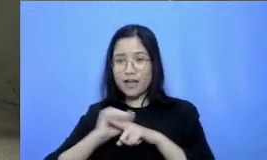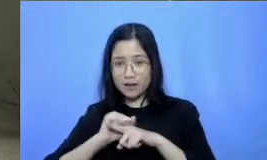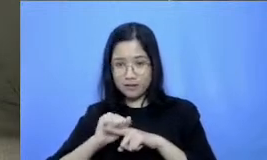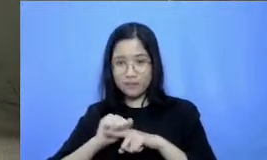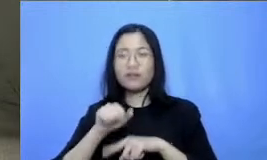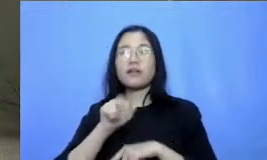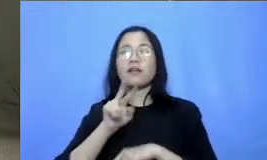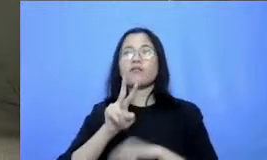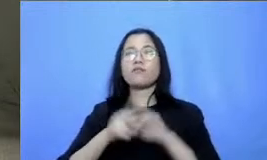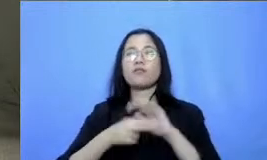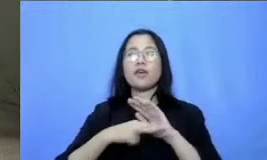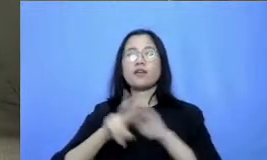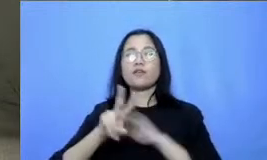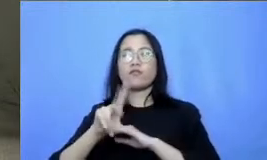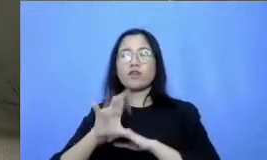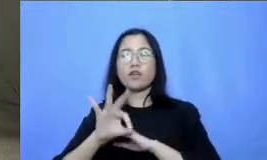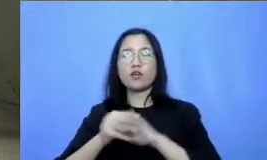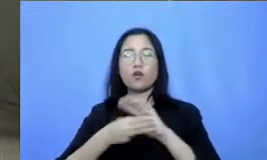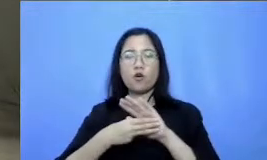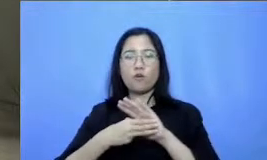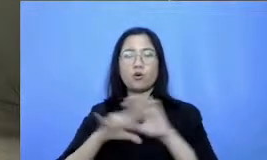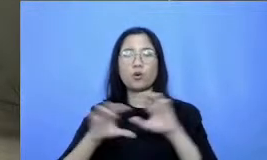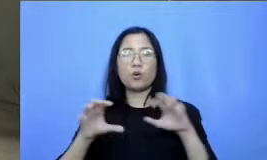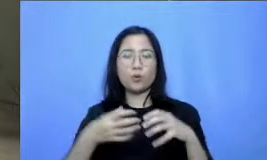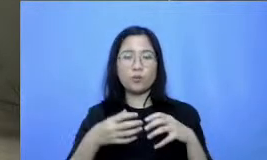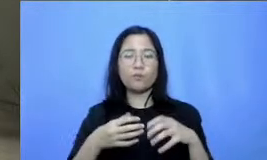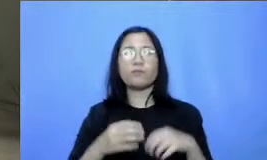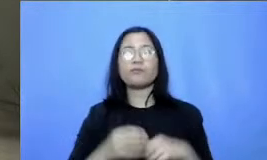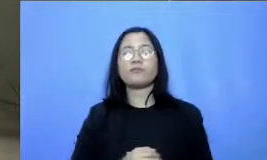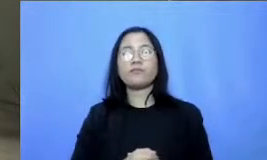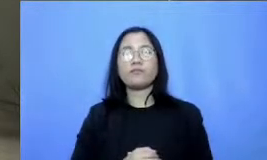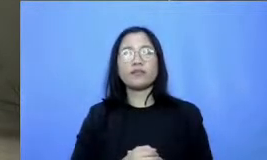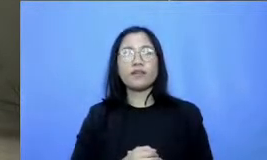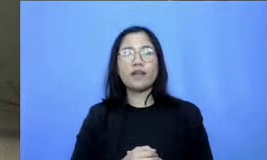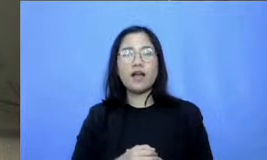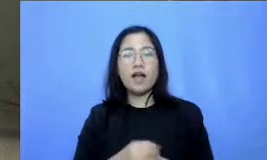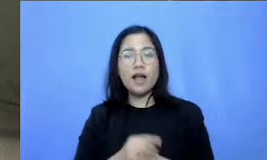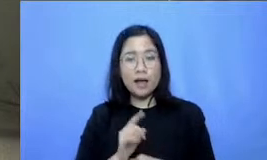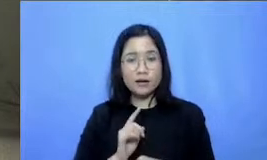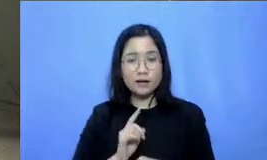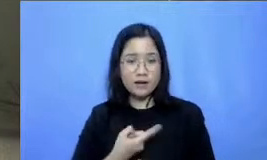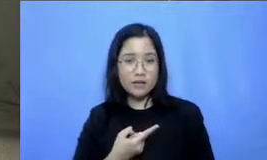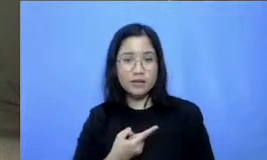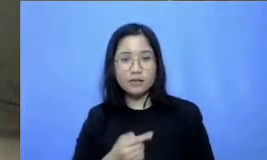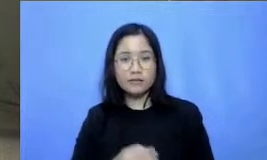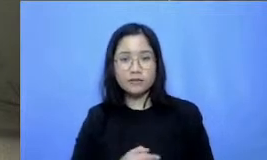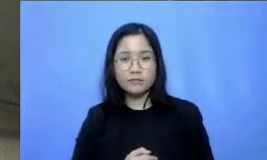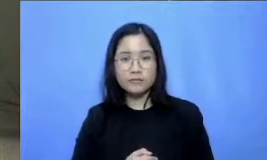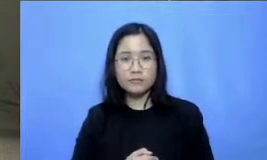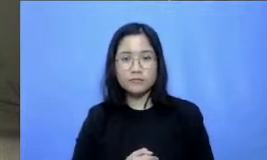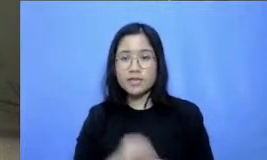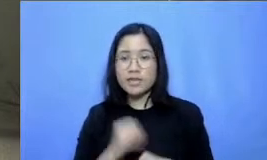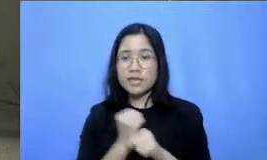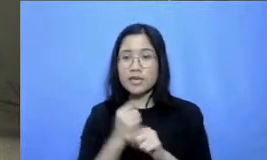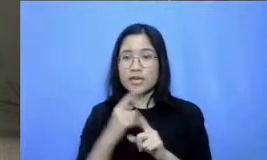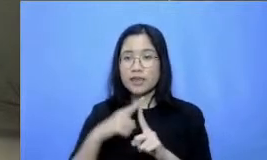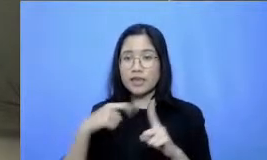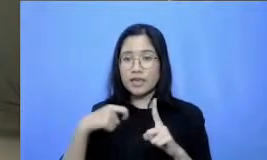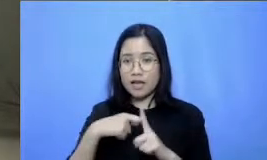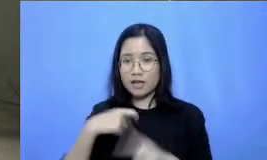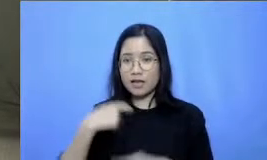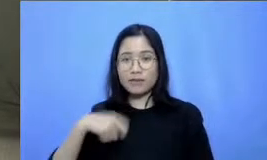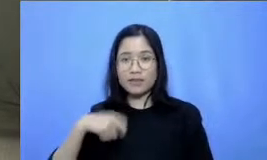grup dari heartbreaker Indonesia dan juga tentunya dari Heh gtk-kemendikbud ristek Indonesia kita